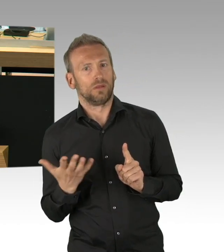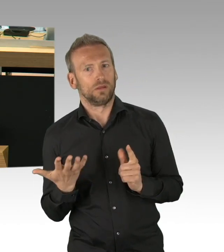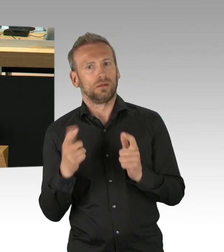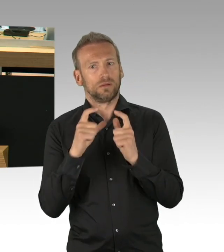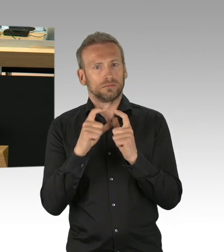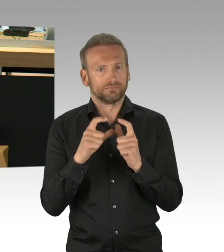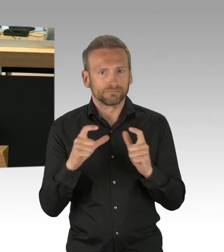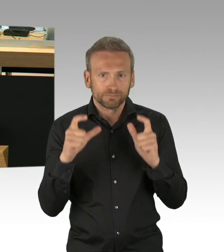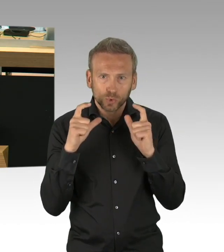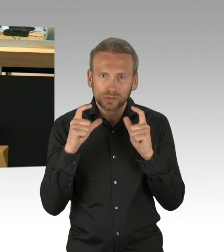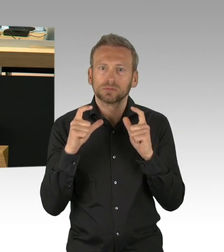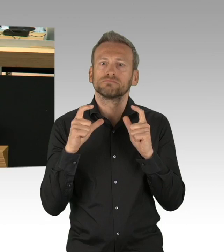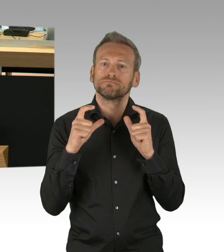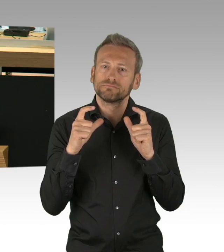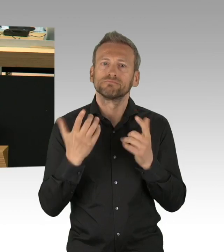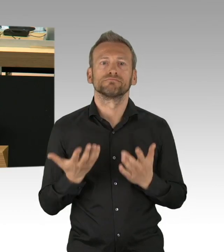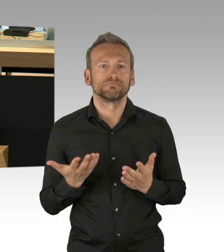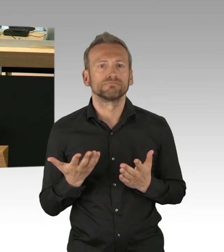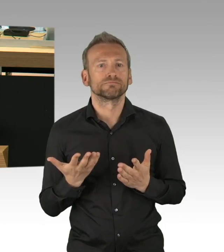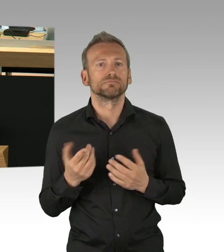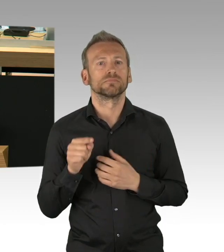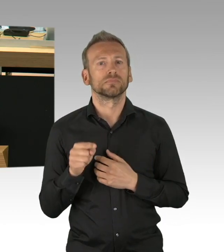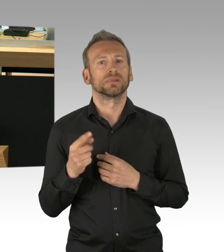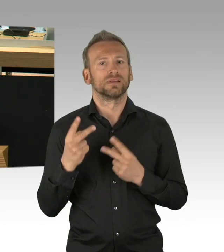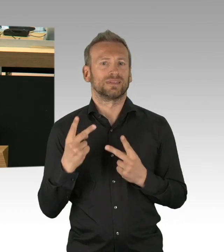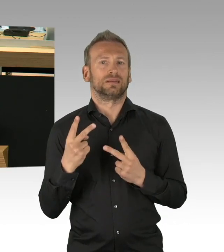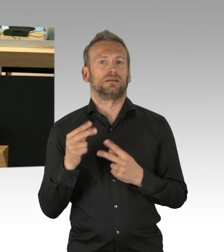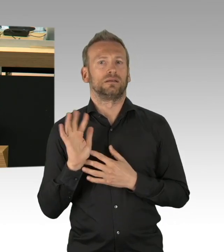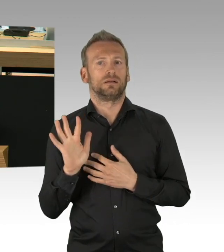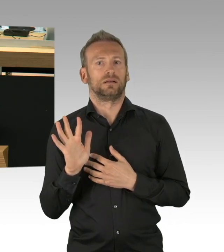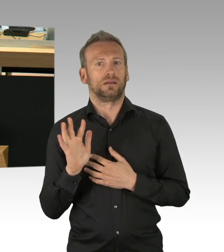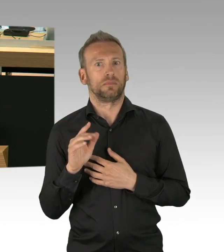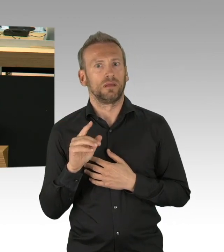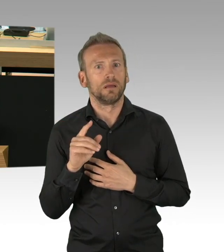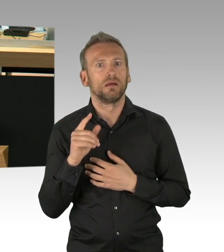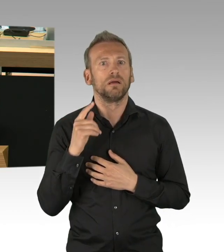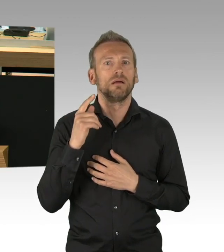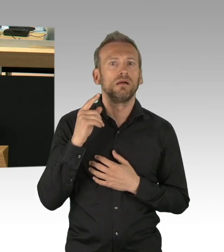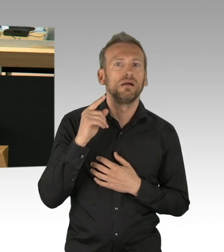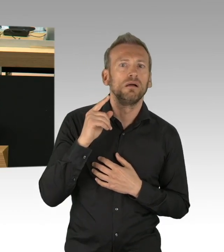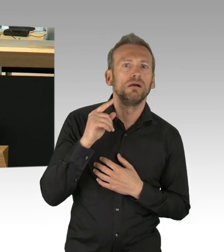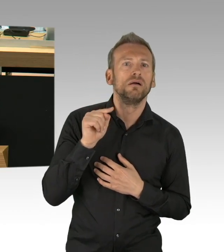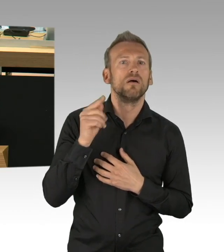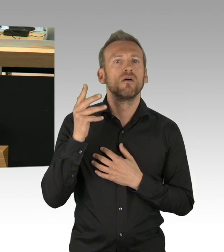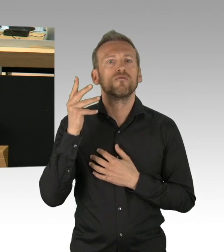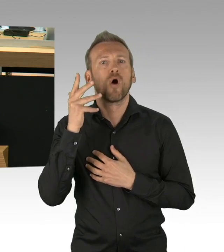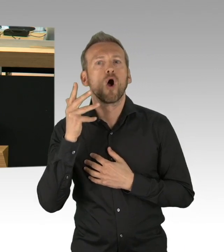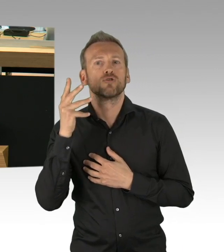und 3. einer massiv steigenden Staatsverschuldung entgegen zu wirken. Es ist niemanden mehr zu erklären, warum nur Läden öffnen dürfen,